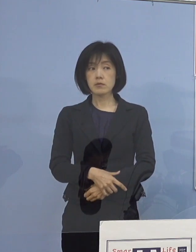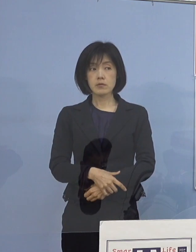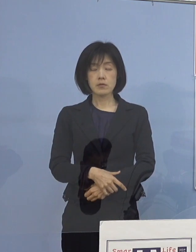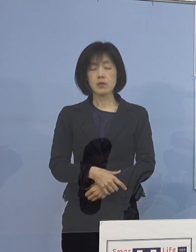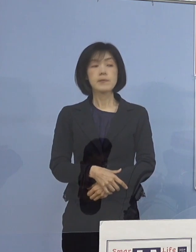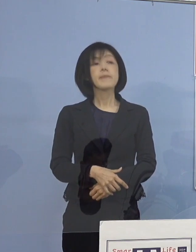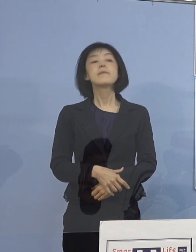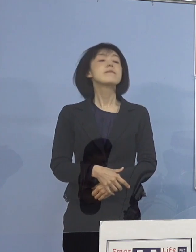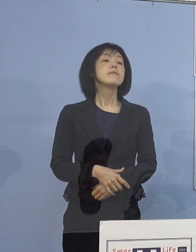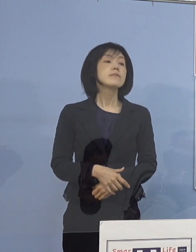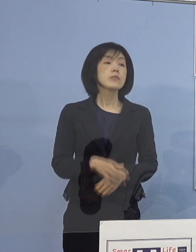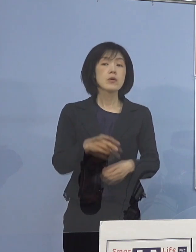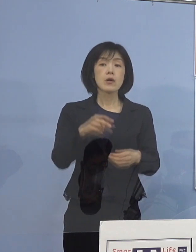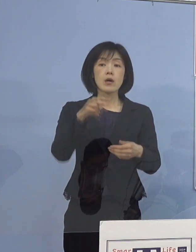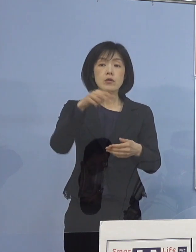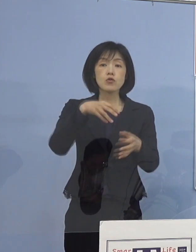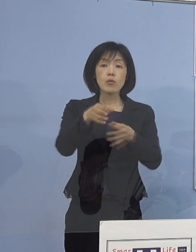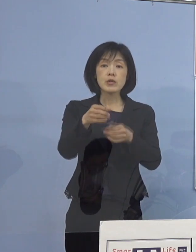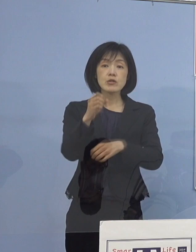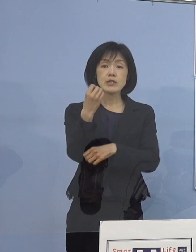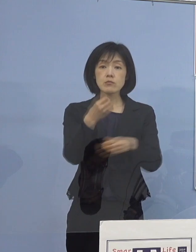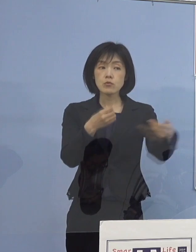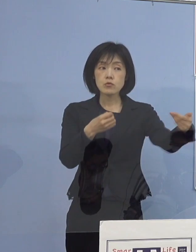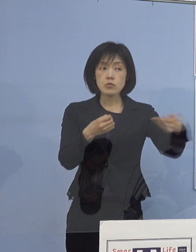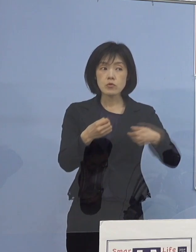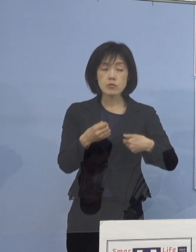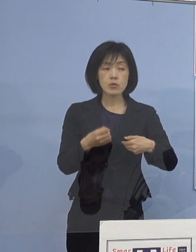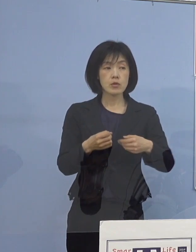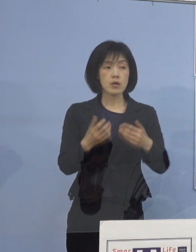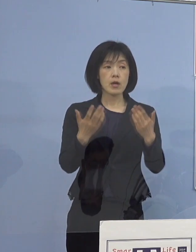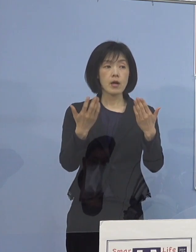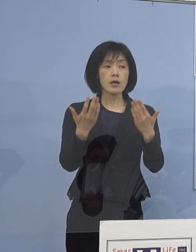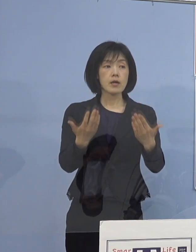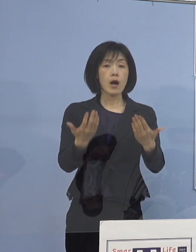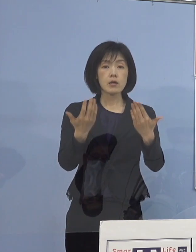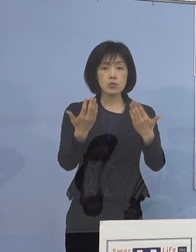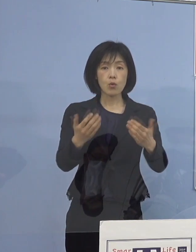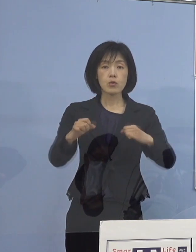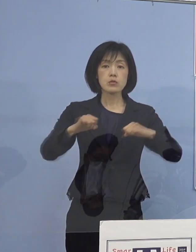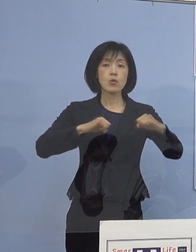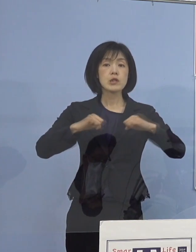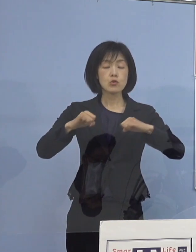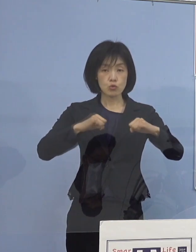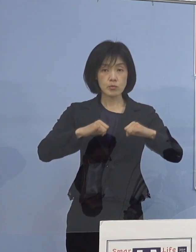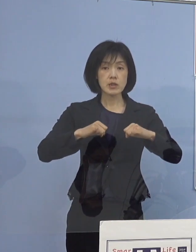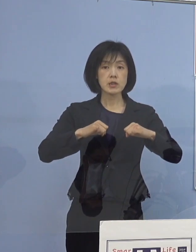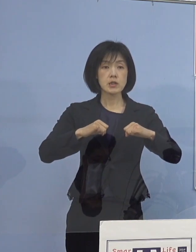（読売新聞社） 学校での具体的な取組事例を共有するということでしたが